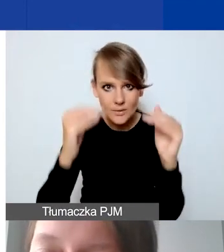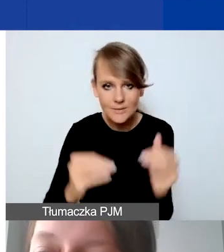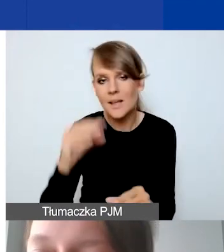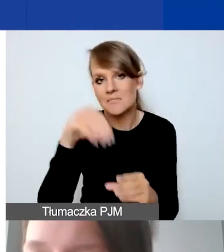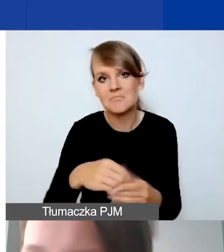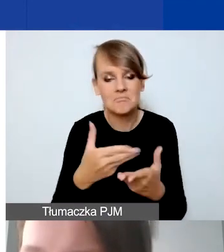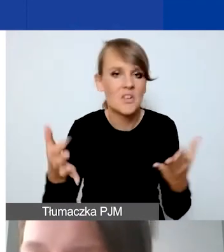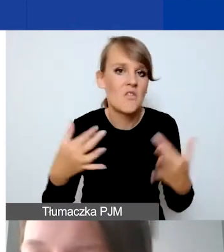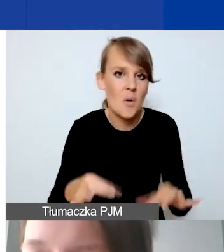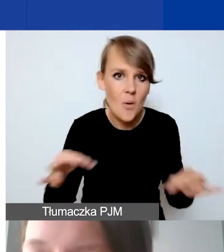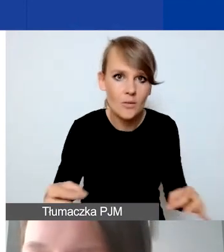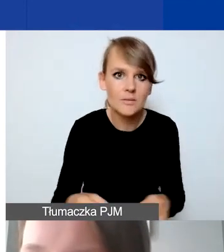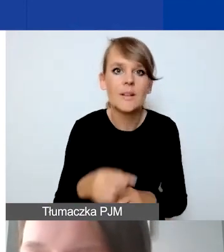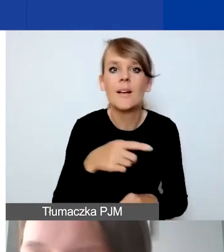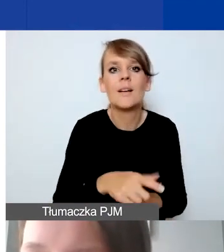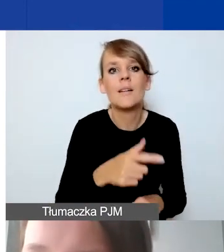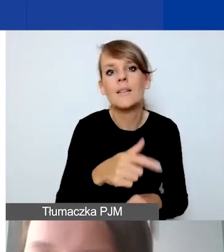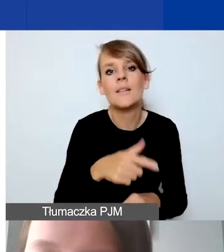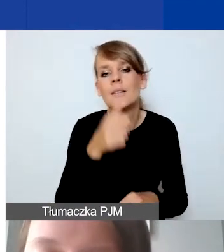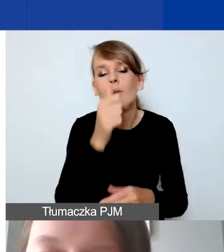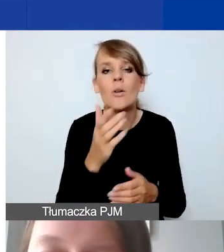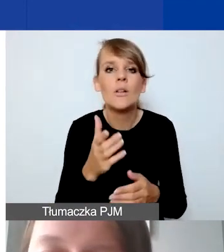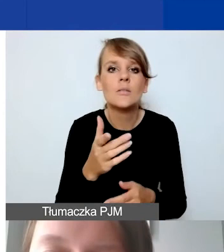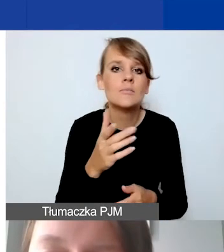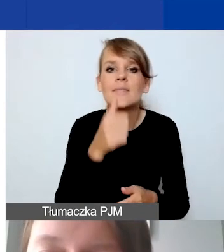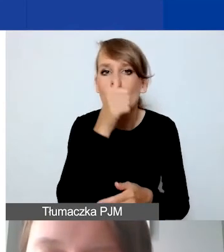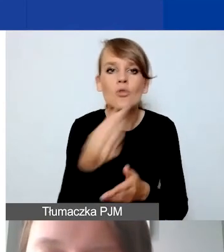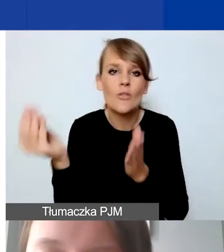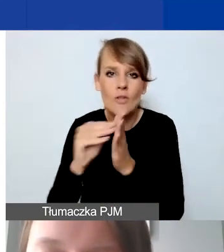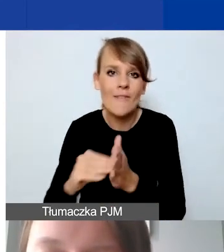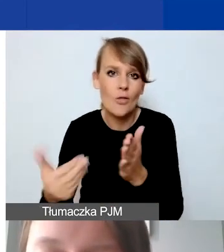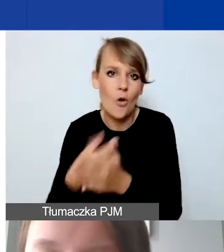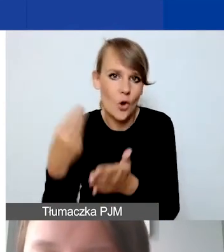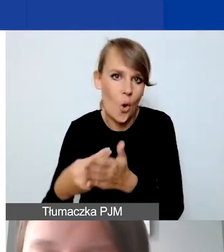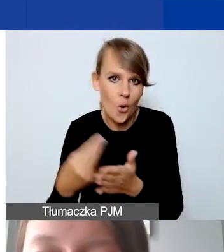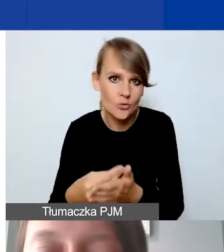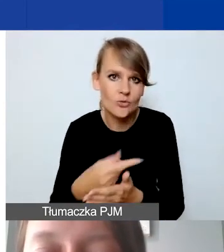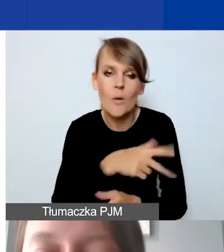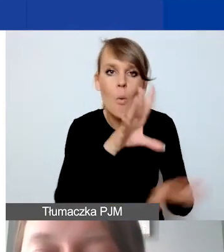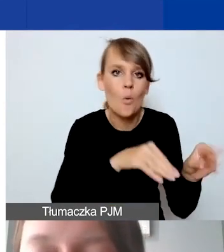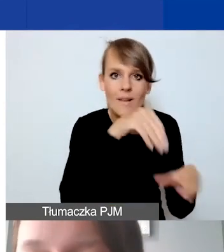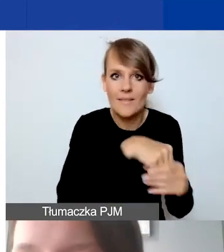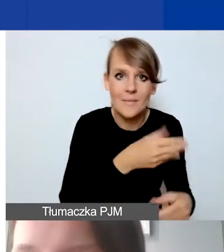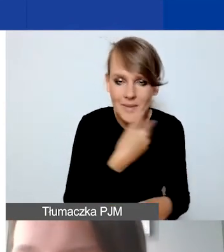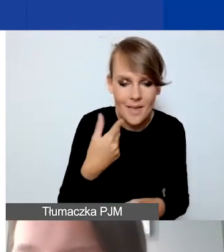Nie można tylko dodawać nowych kosztów, które nie są ujęte w budżecie. W przypadku wynagrodzeń,